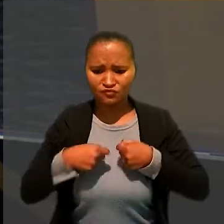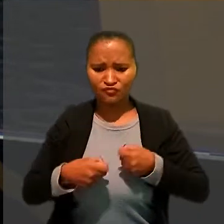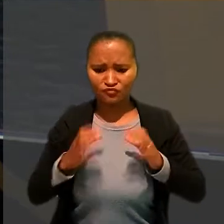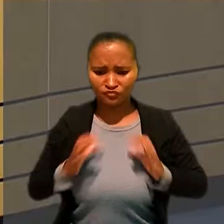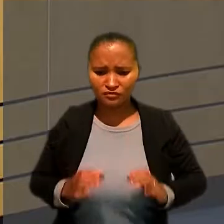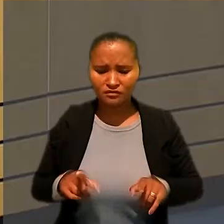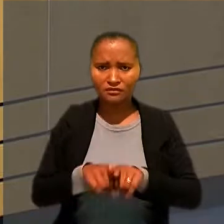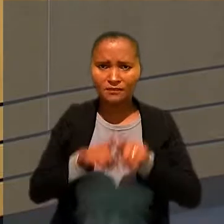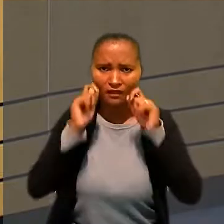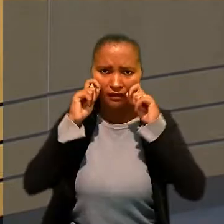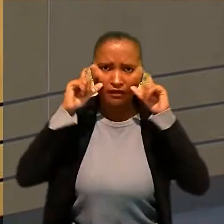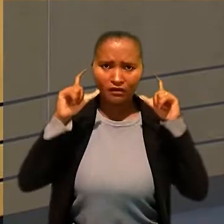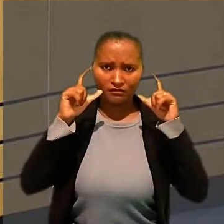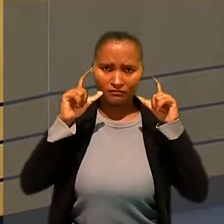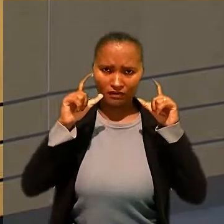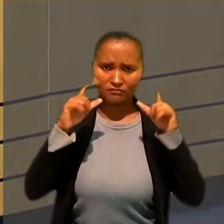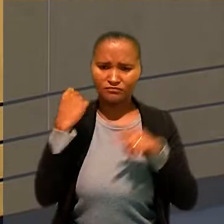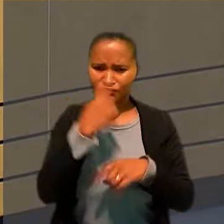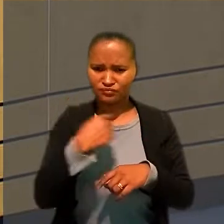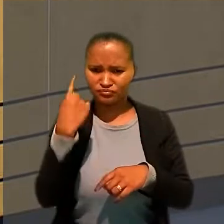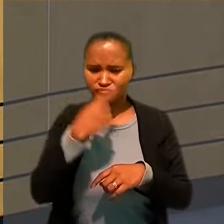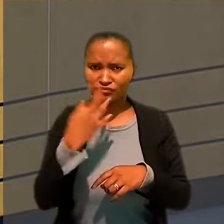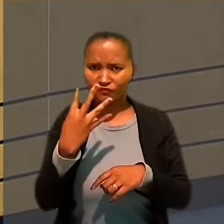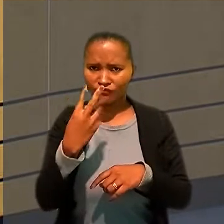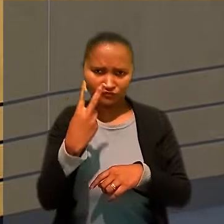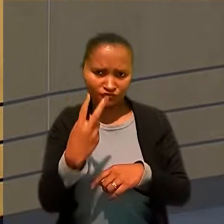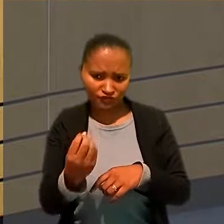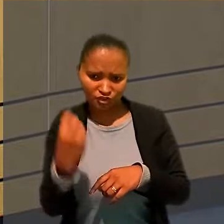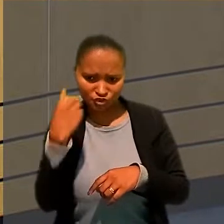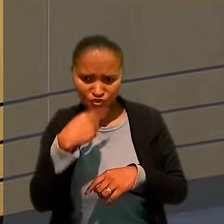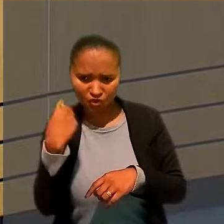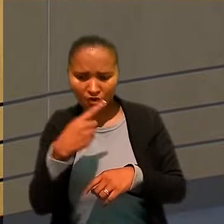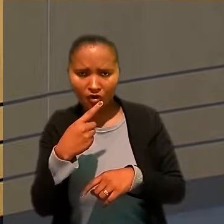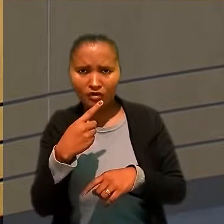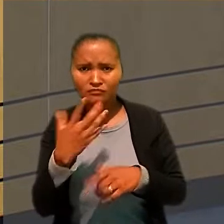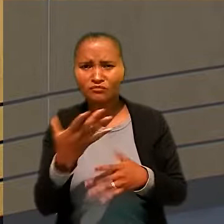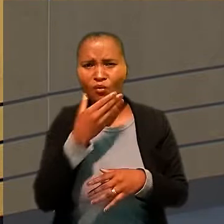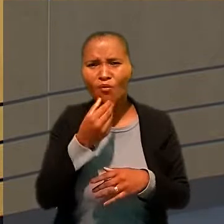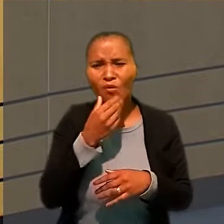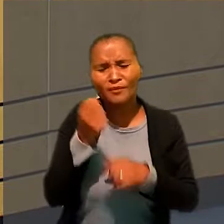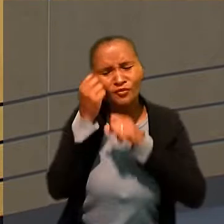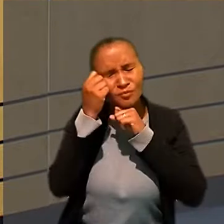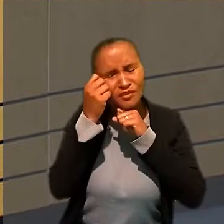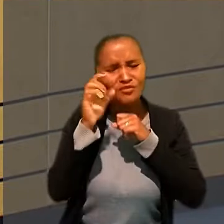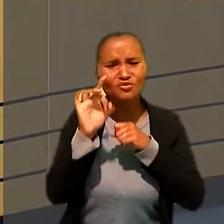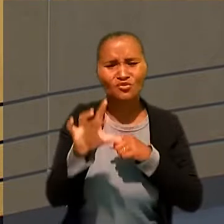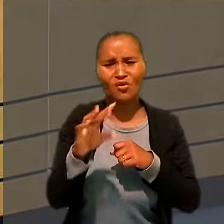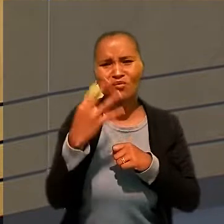e a jornada de 20 horas exigiria que o trabalhador dormisse menos de quatro horas por noite.